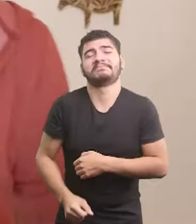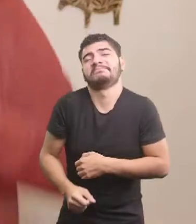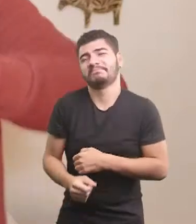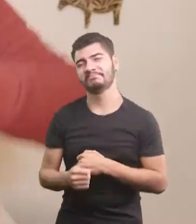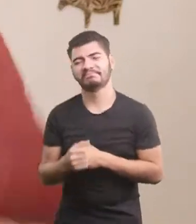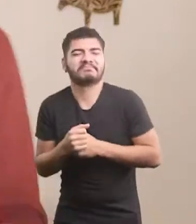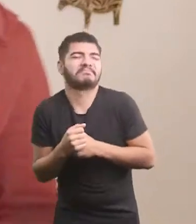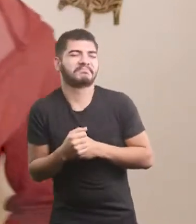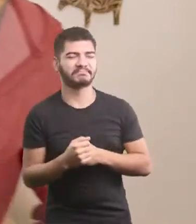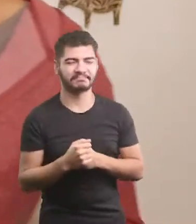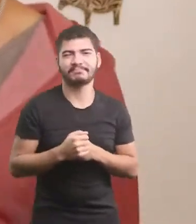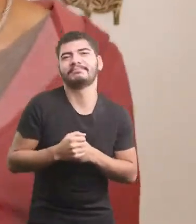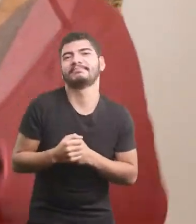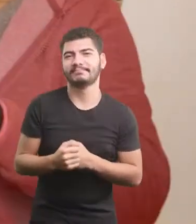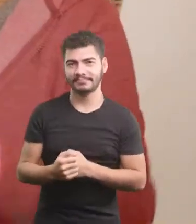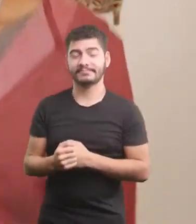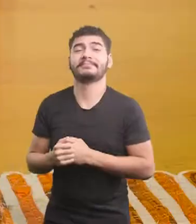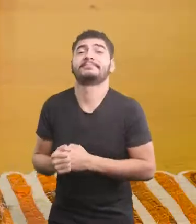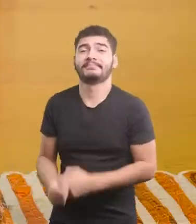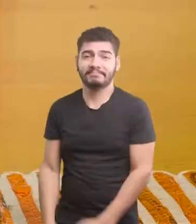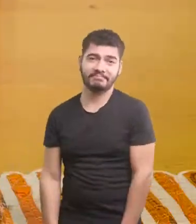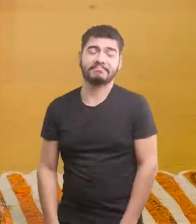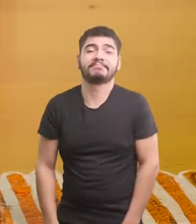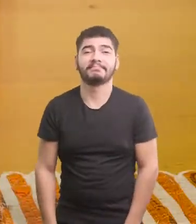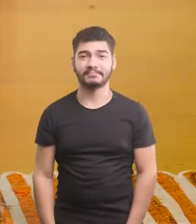Nem ligou